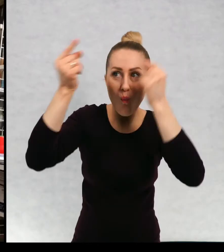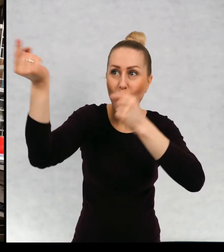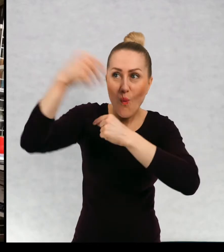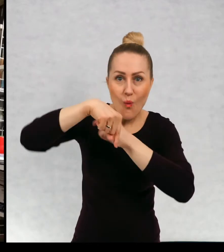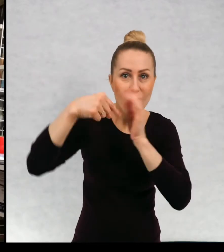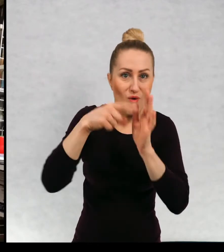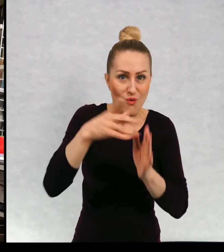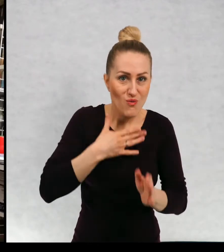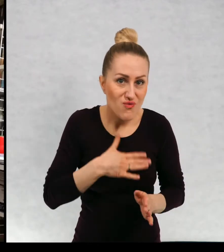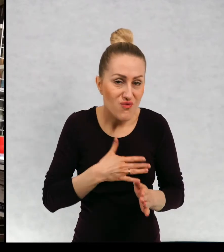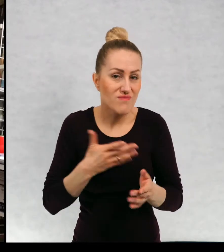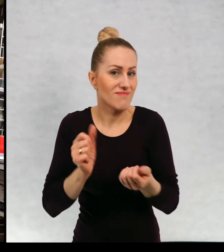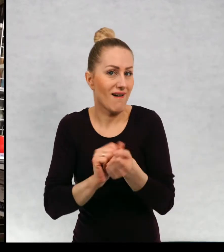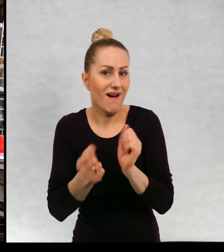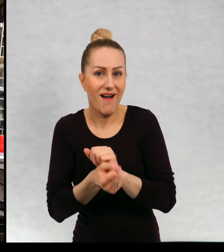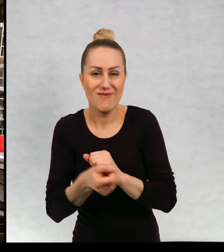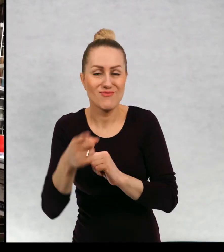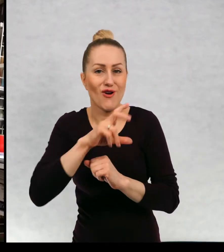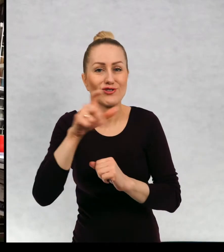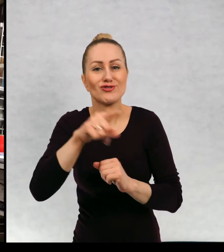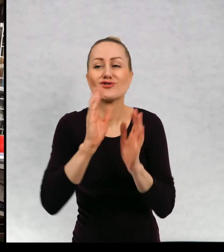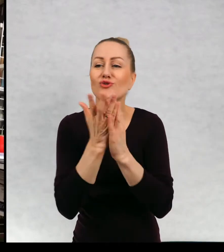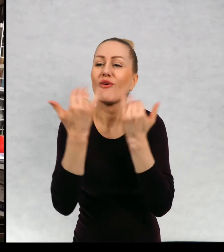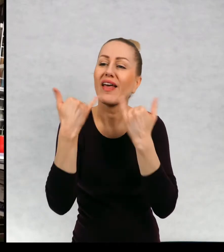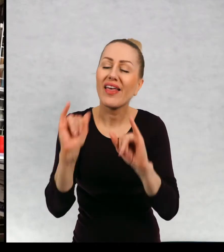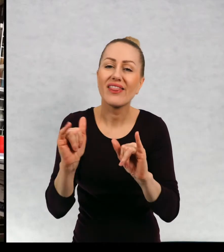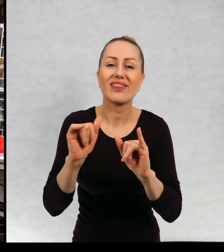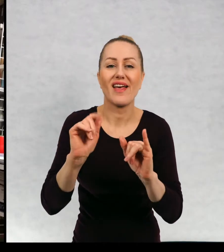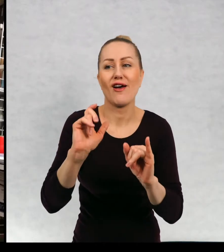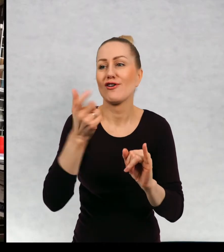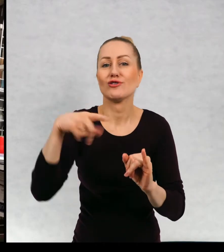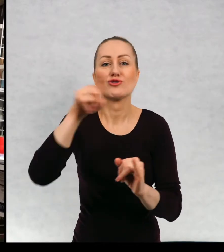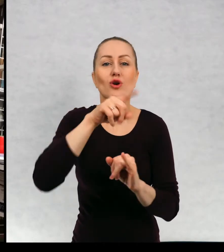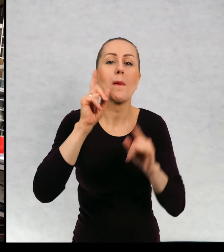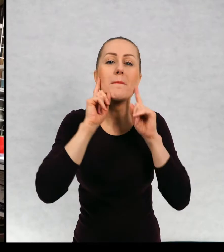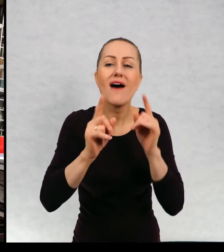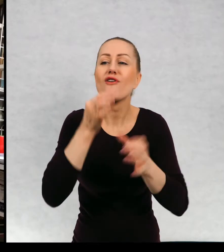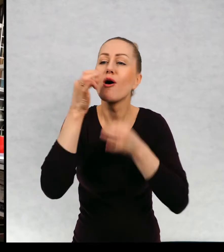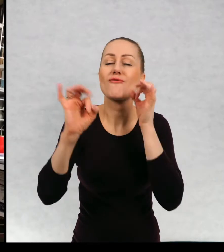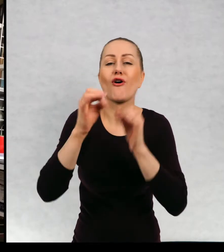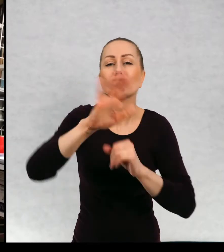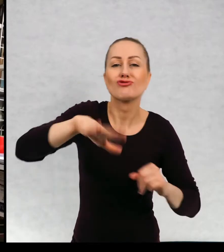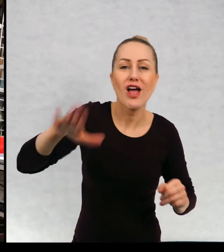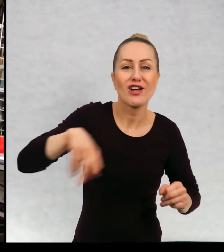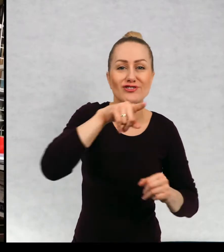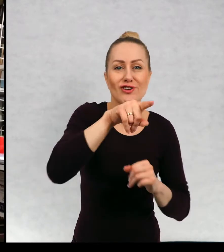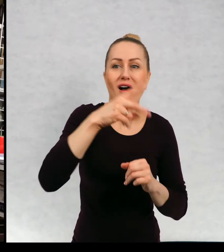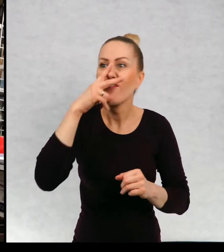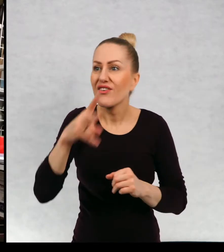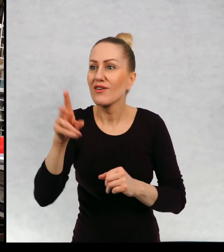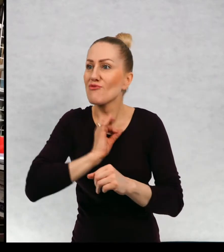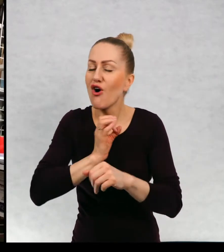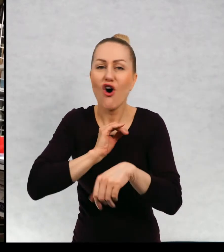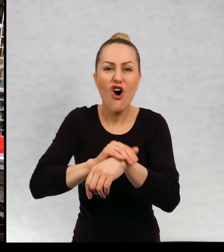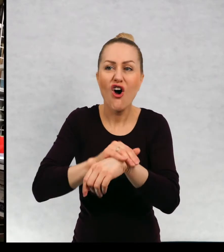realistyczne, czyli takie, w których możecie spotkać waszych kolegów, koleżanki rozpoznać się w głównym bohaterze.